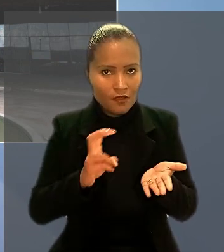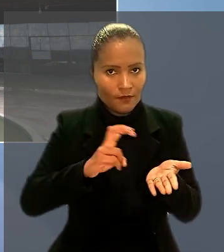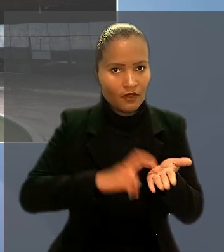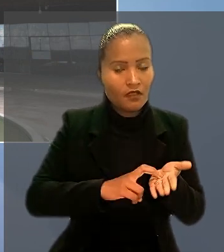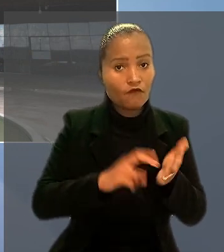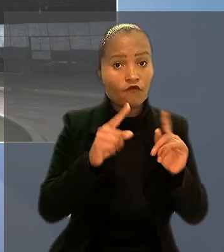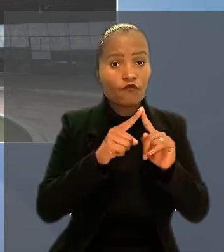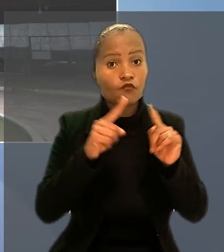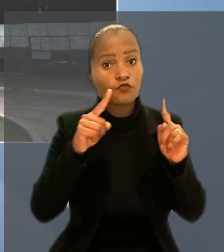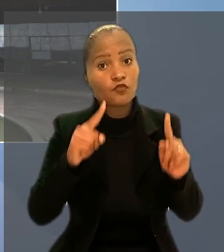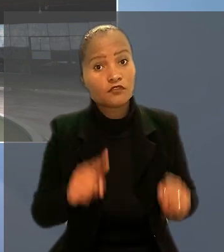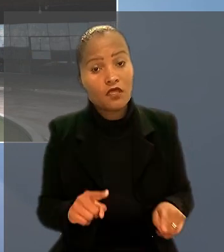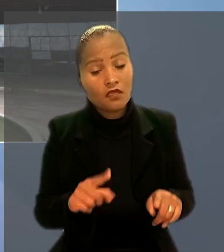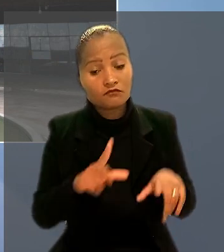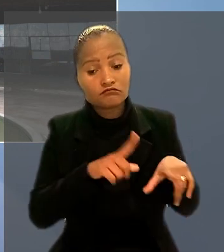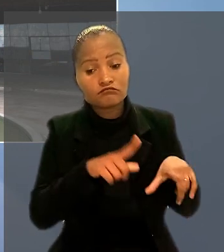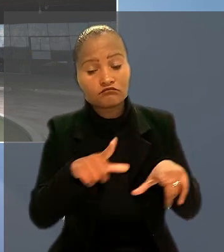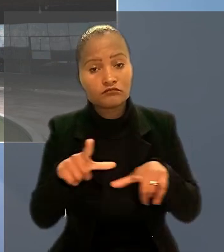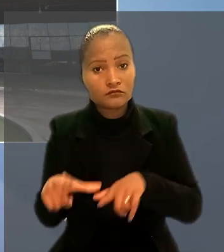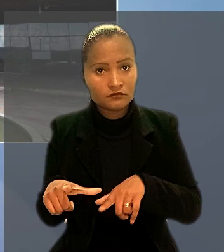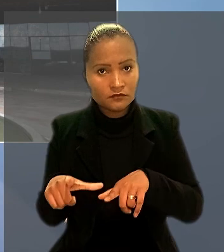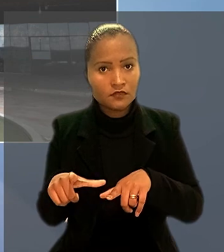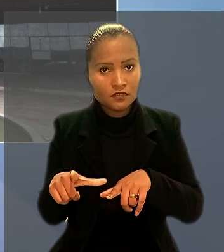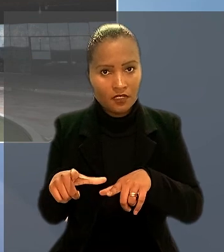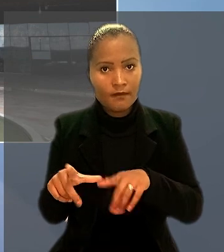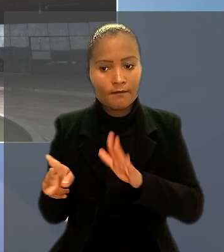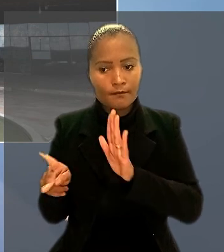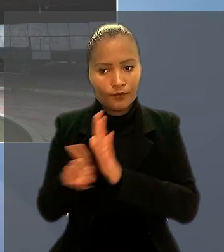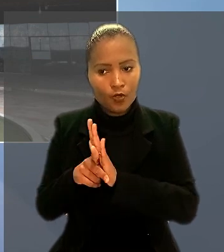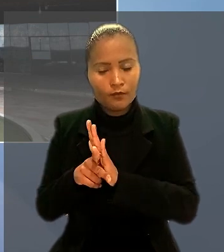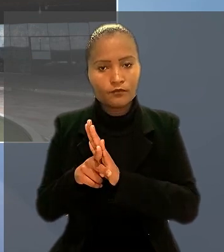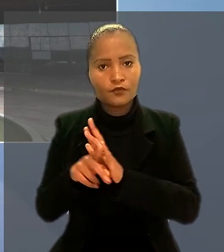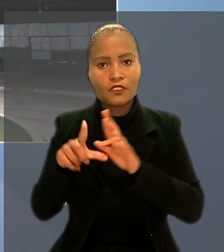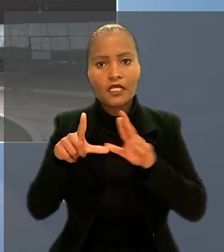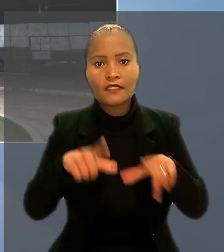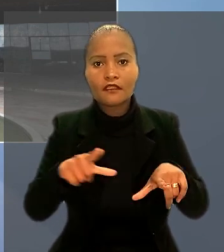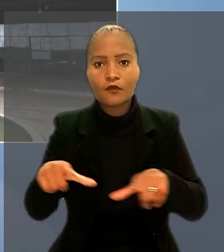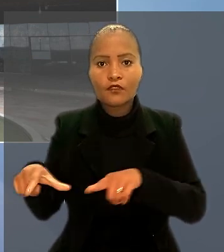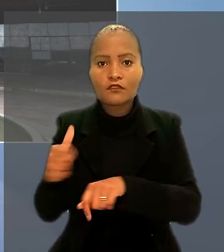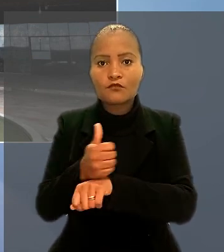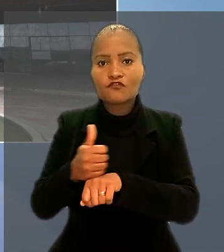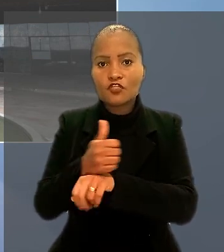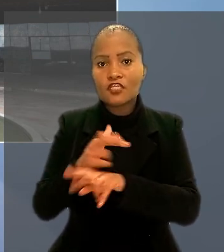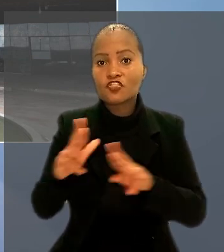os empregados e estabelecimento de crédito pertencentes a categorias profissionais diferenciadas.